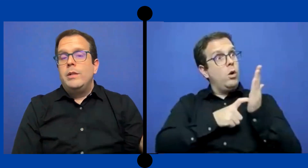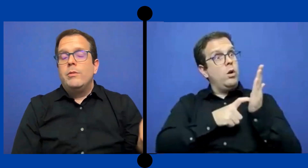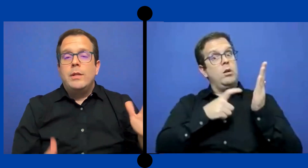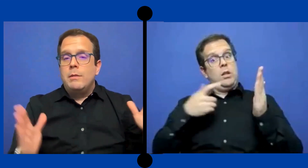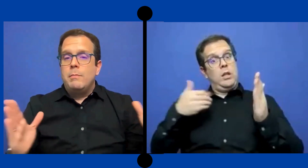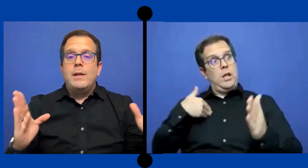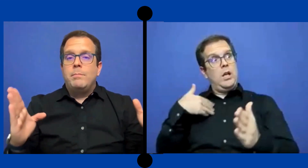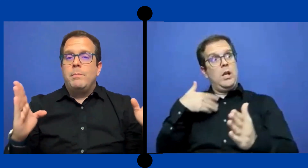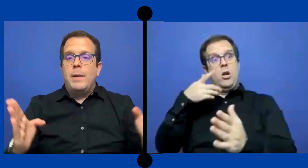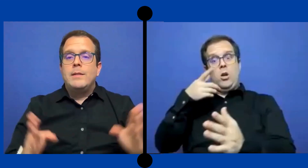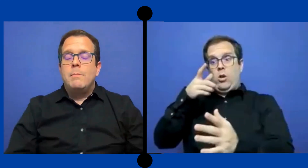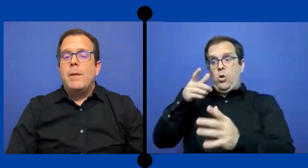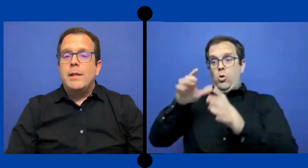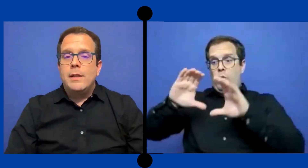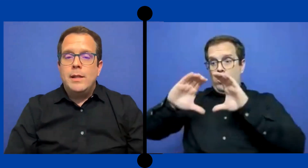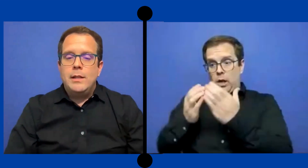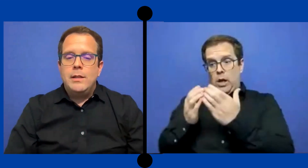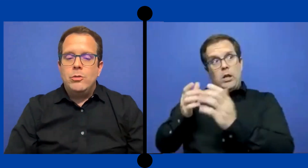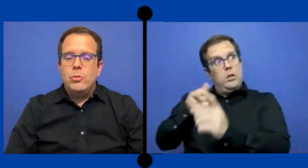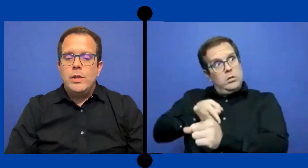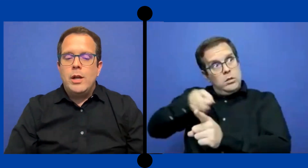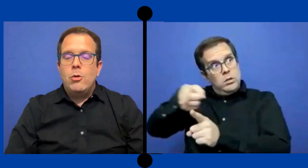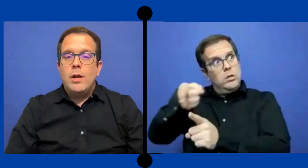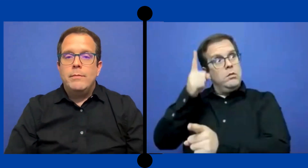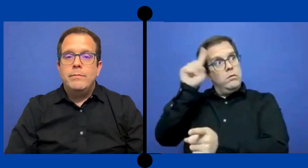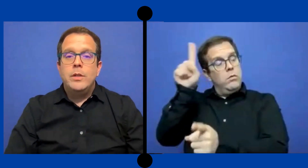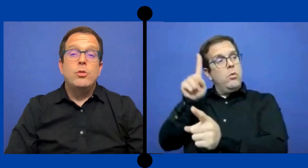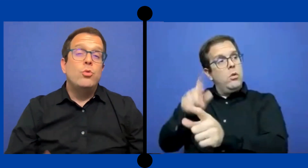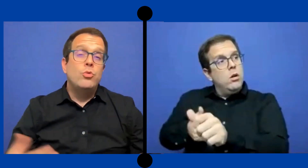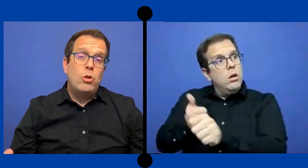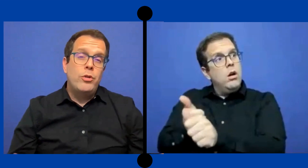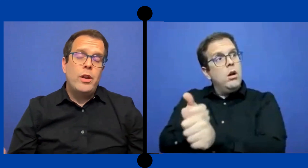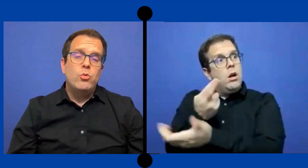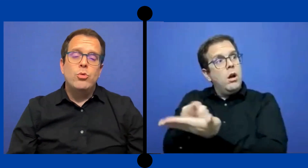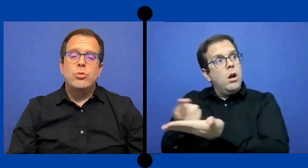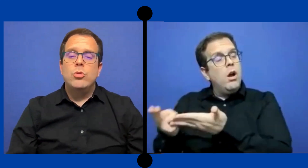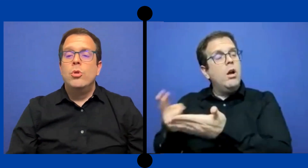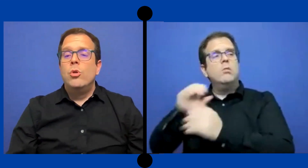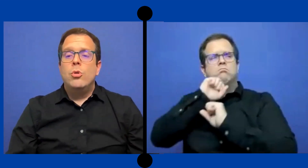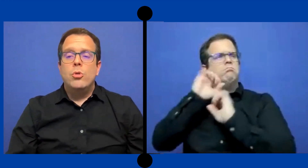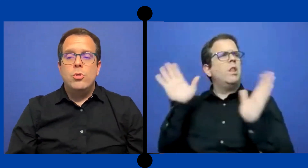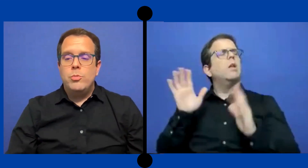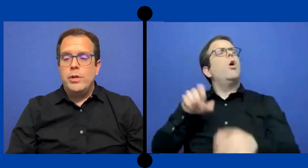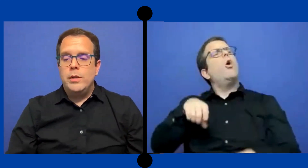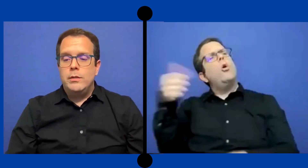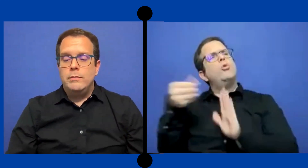pues no se, pasan parte de su día escolar ... dentro de un salón recurso o pues